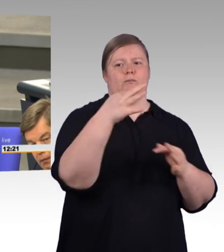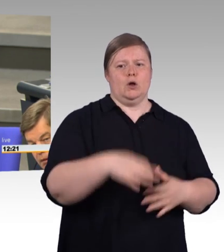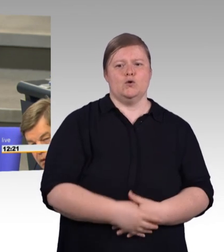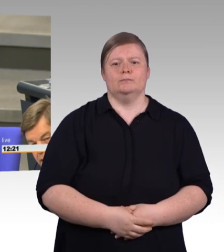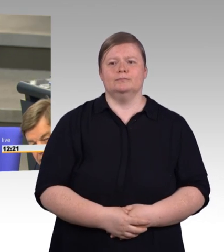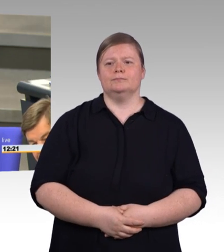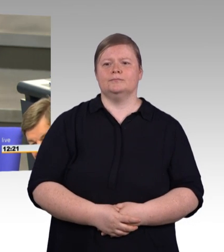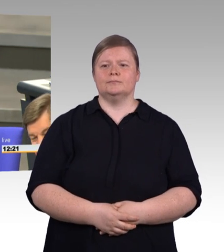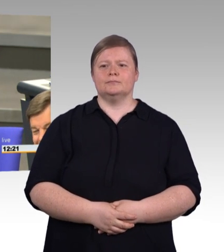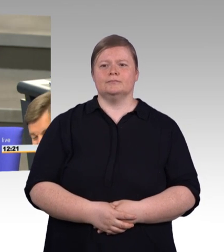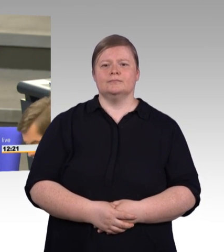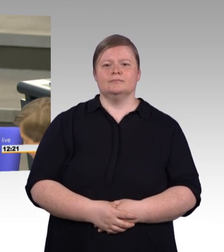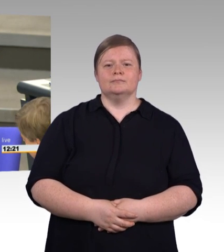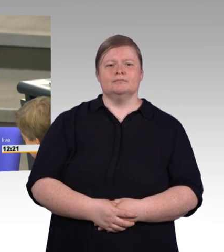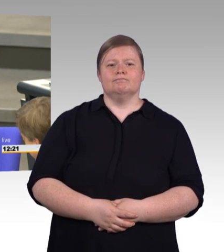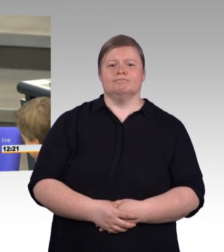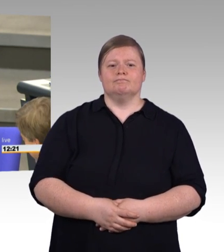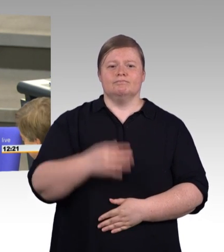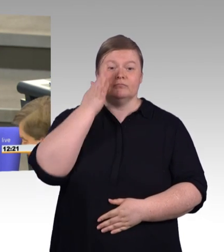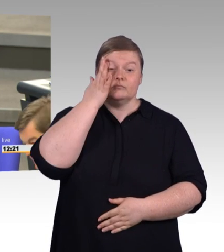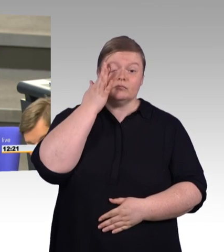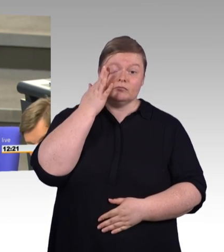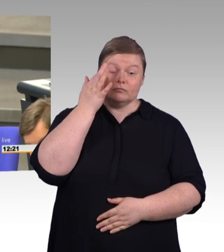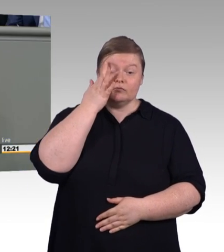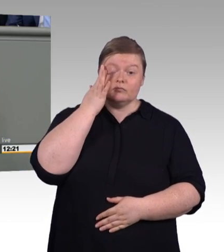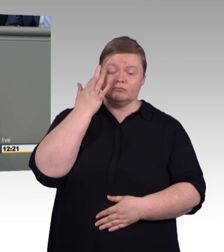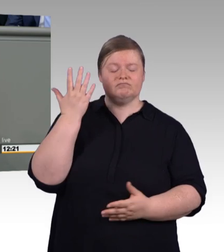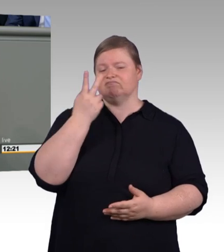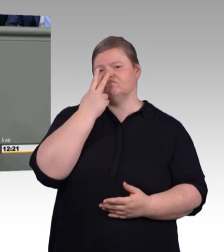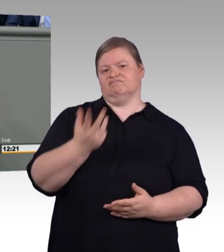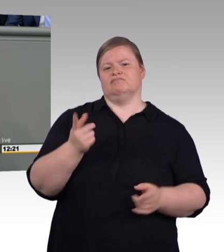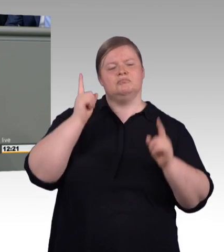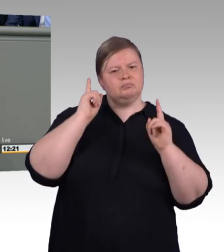(Zwischenruf) Was können Sie tun? Ich verrate es Ihnen!